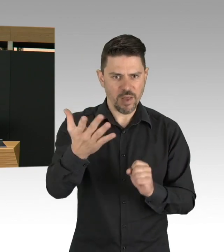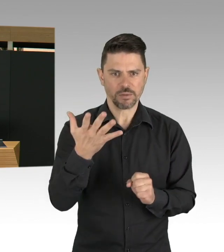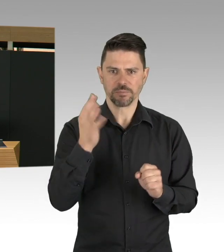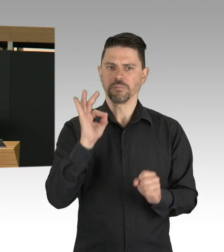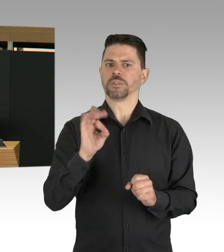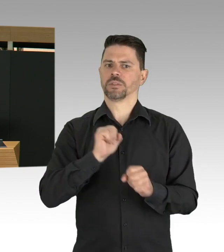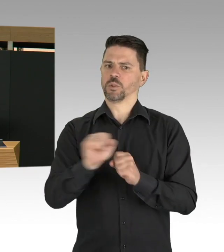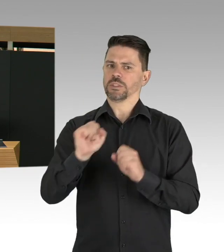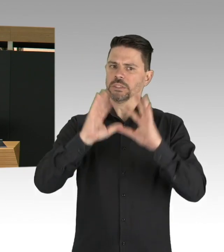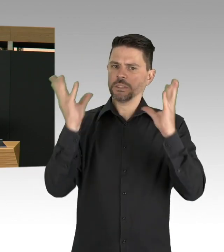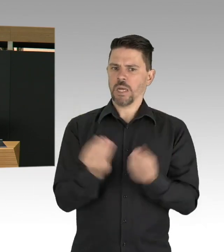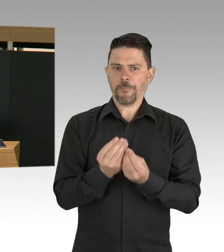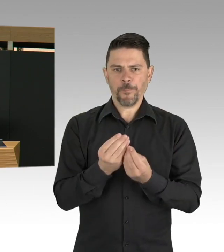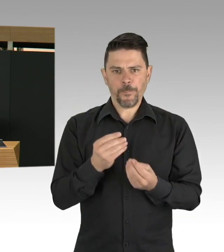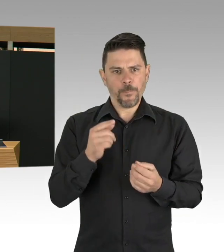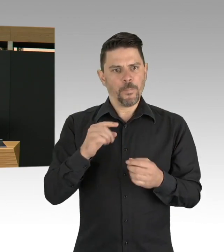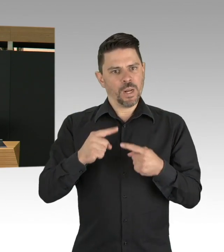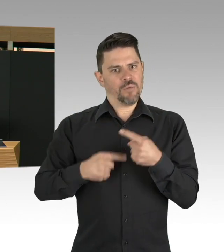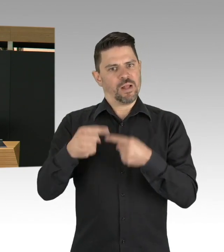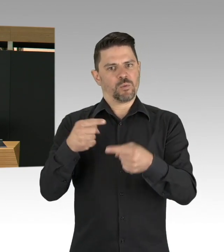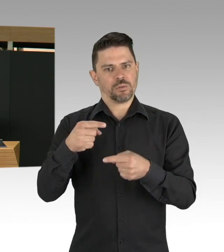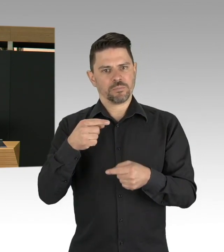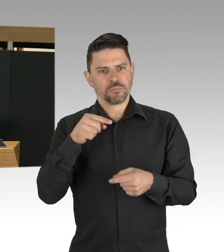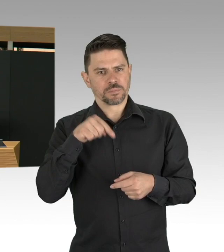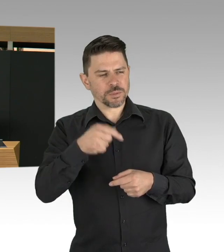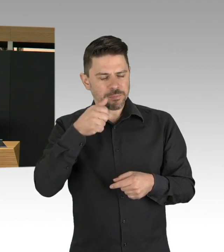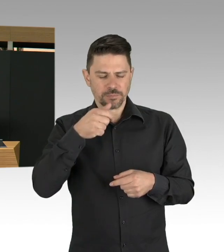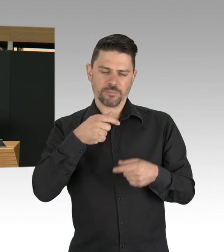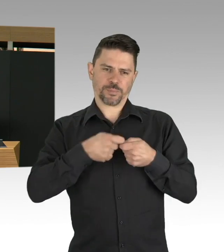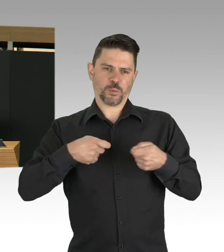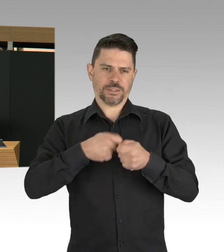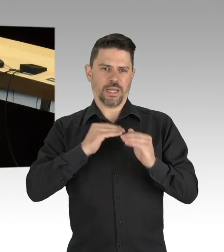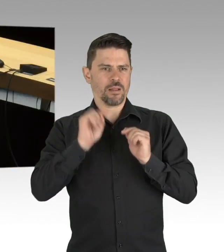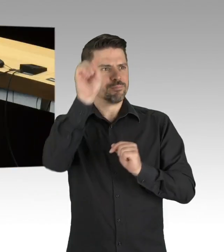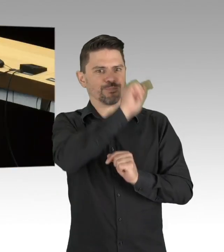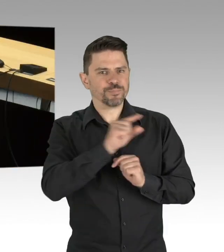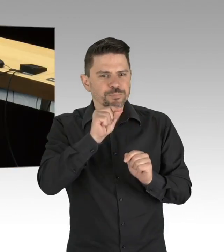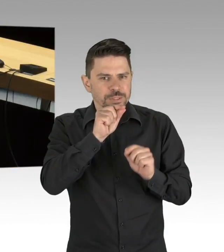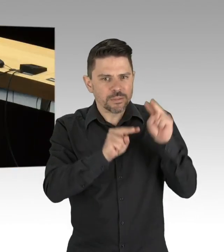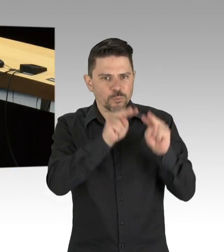wo wir noch keinen einzigen positiven Fall hatten. Und da haben mir einige auch die Frage gestellt,